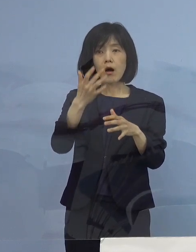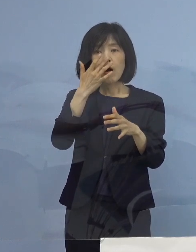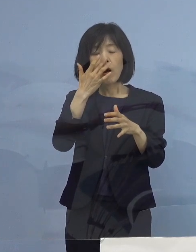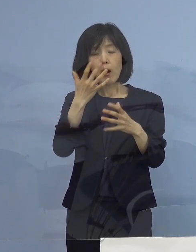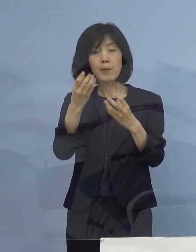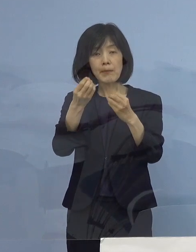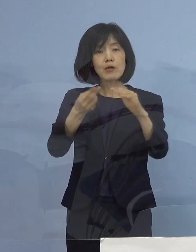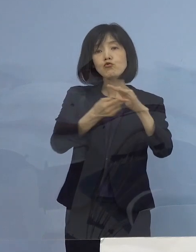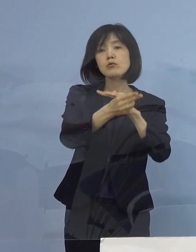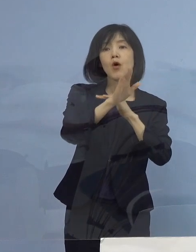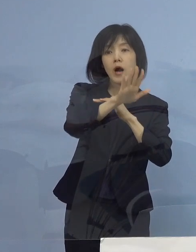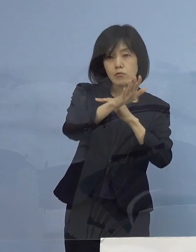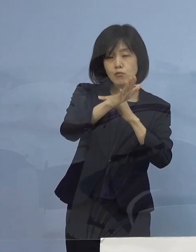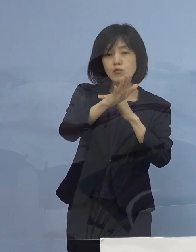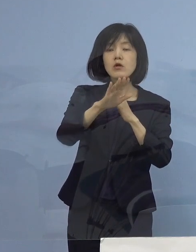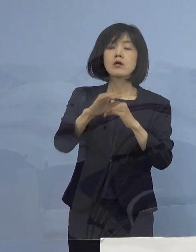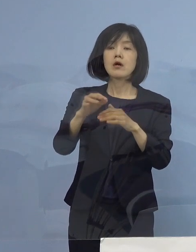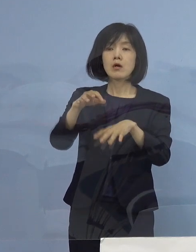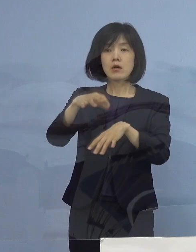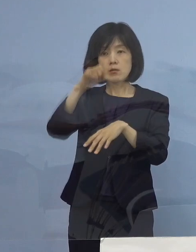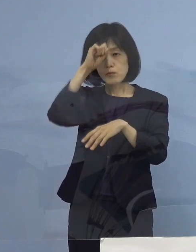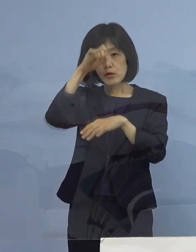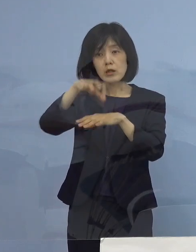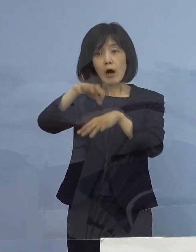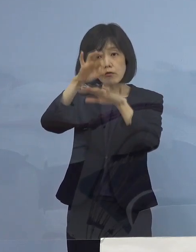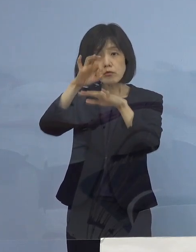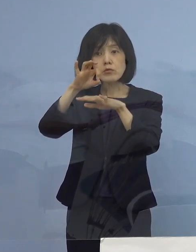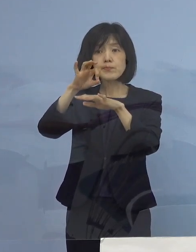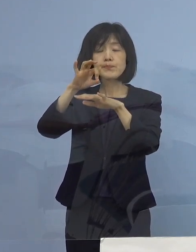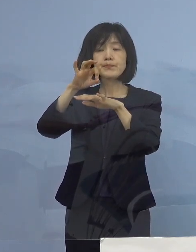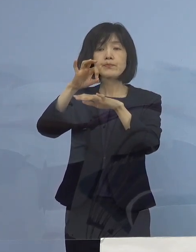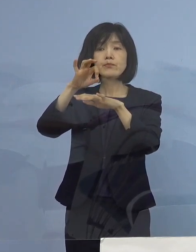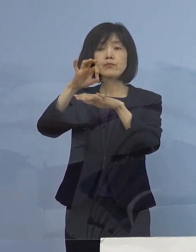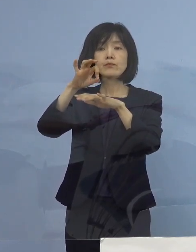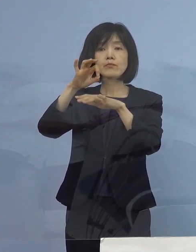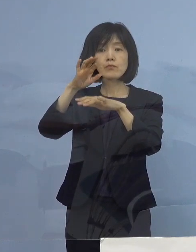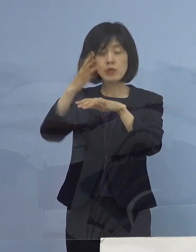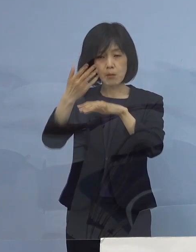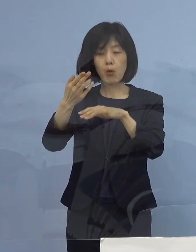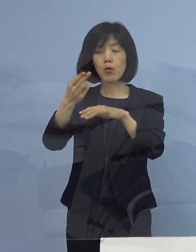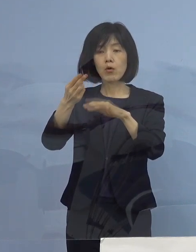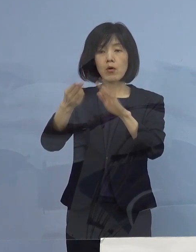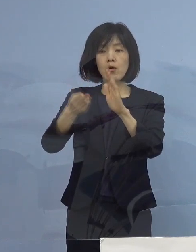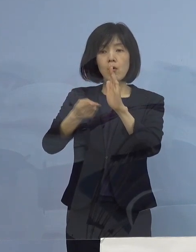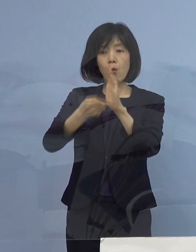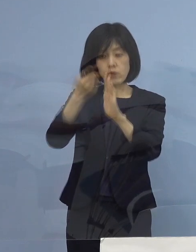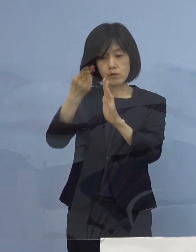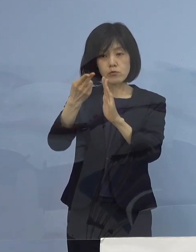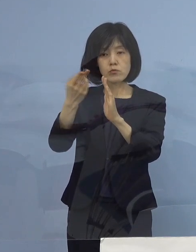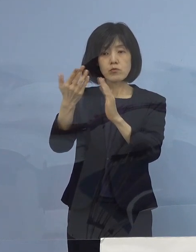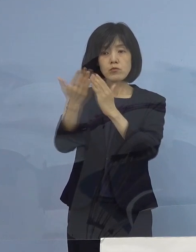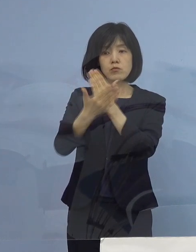あるいは軽症であっても もちろん宿泊療養 メインは宿泊療養に入っているんですけれどね